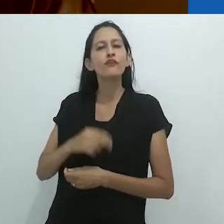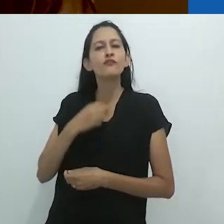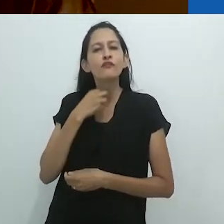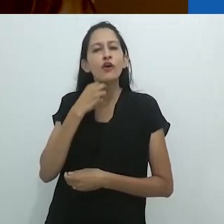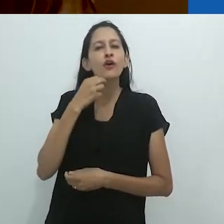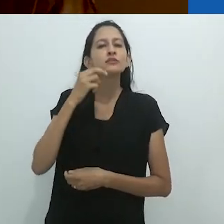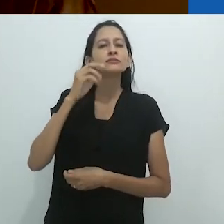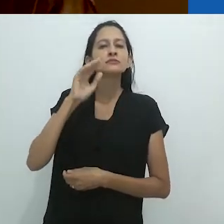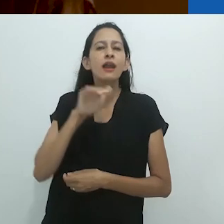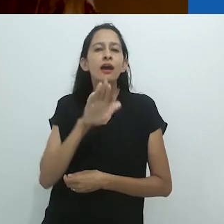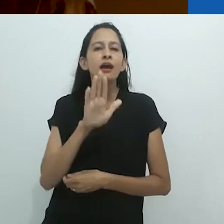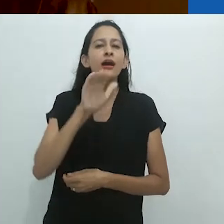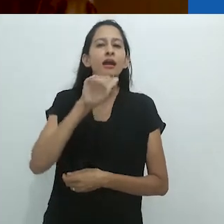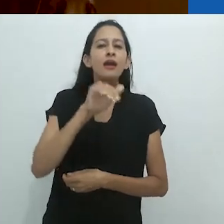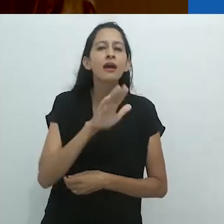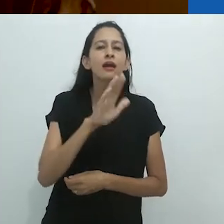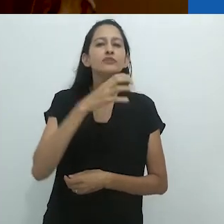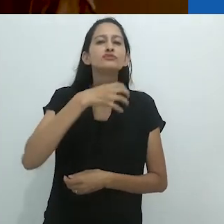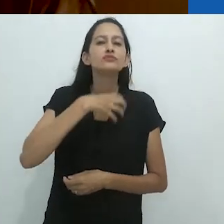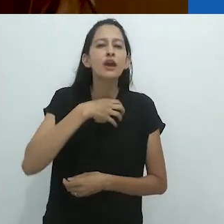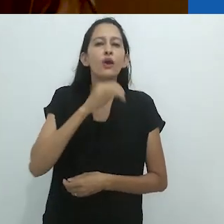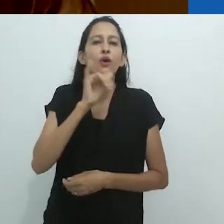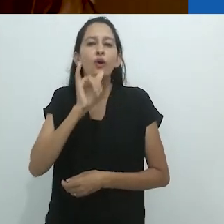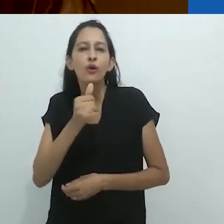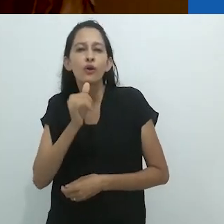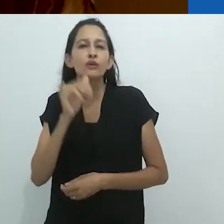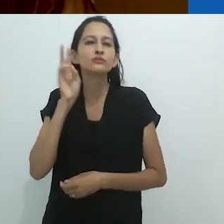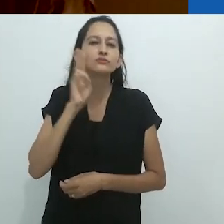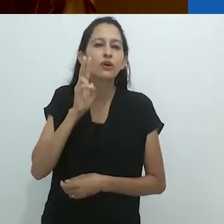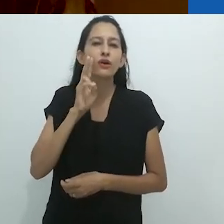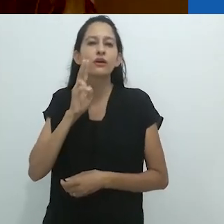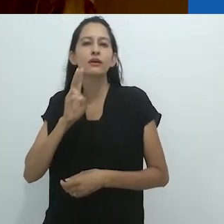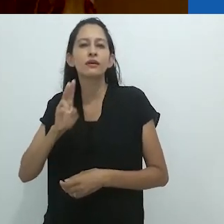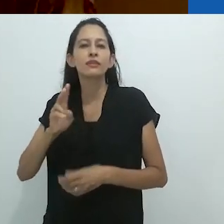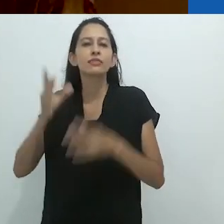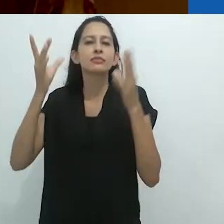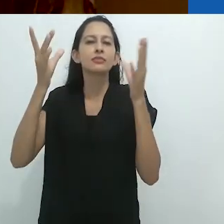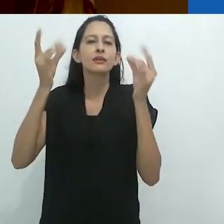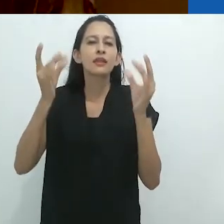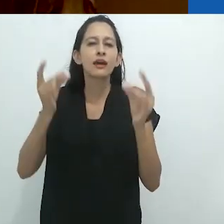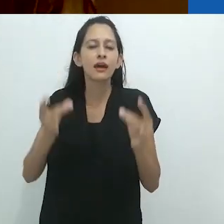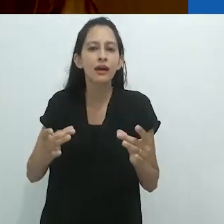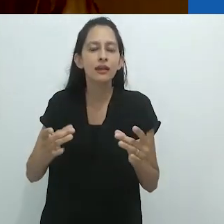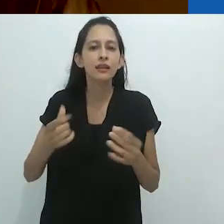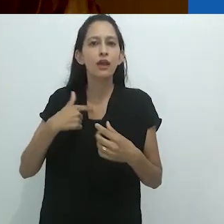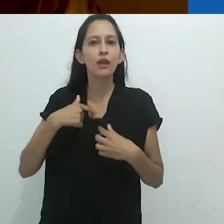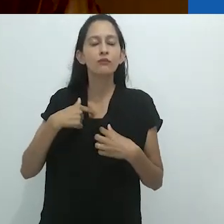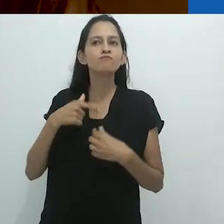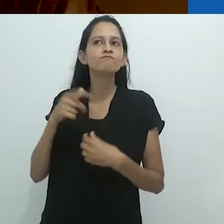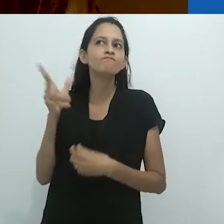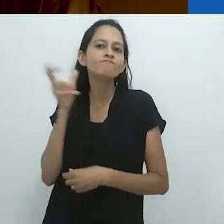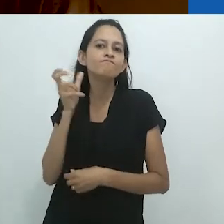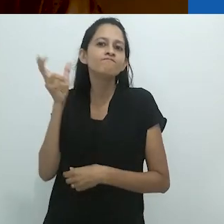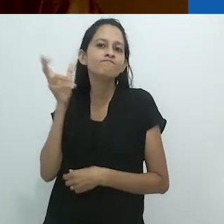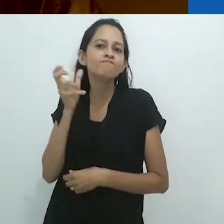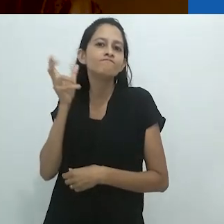não era somente sua voz calorosa e seu olhar de contador de histórias voltado para os detalhes que me prendiam, mas